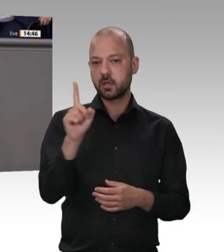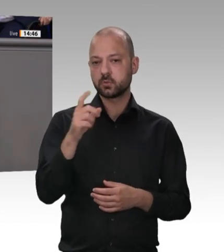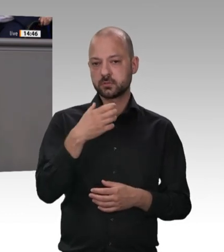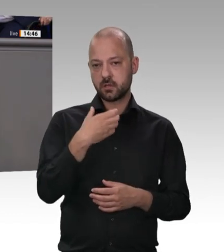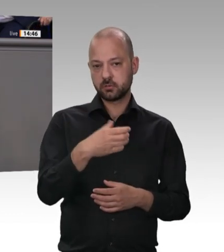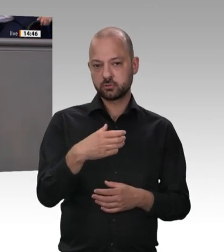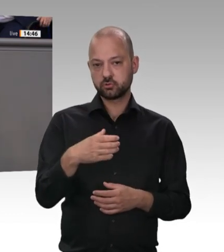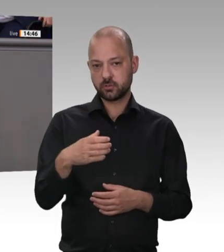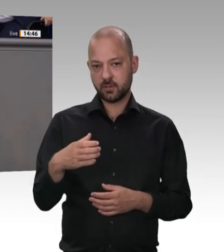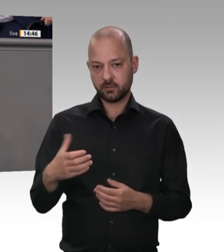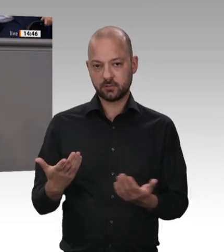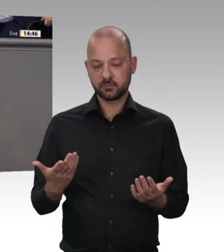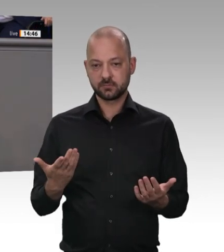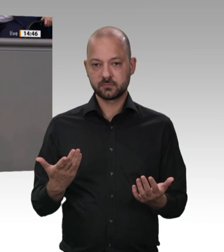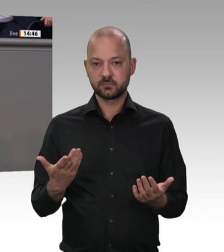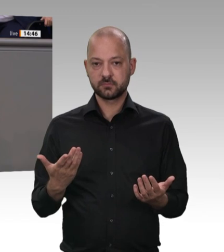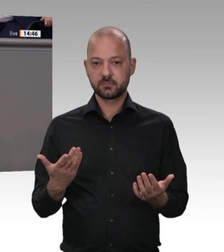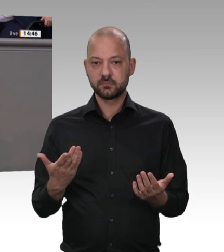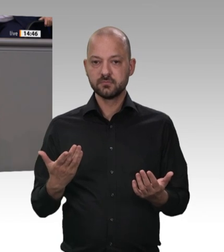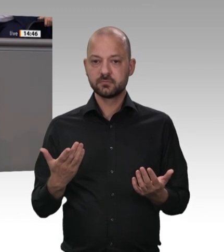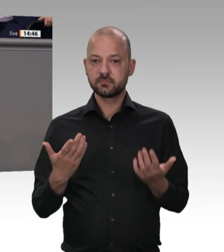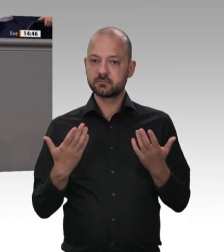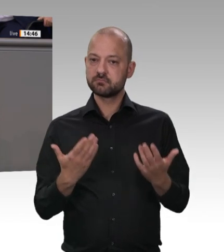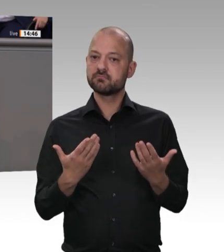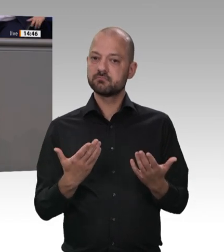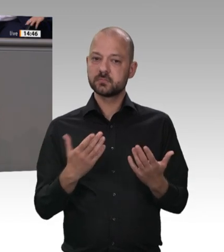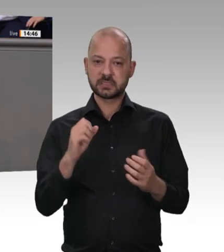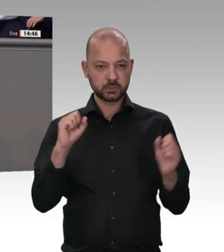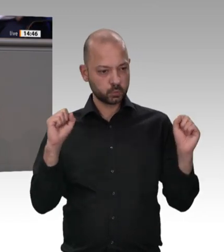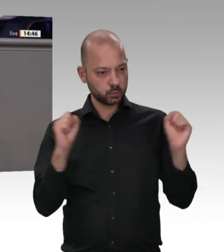daraus ableiten. Liebe Bundesregierung – der Minister hat es angesprochen –, packen